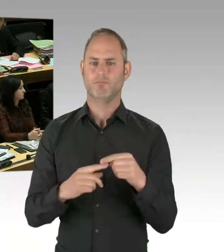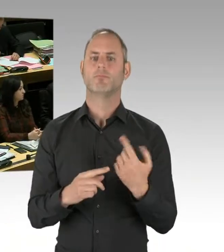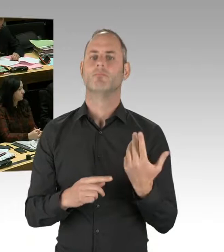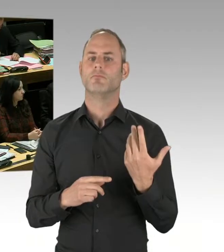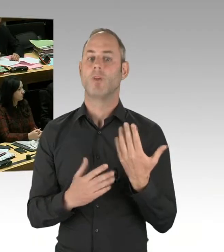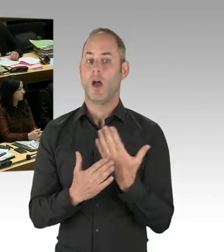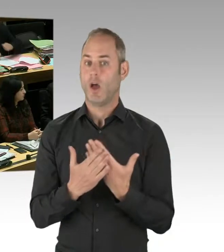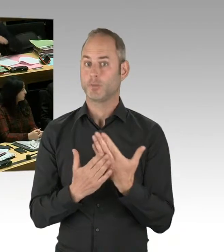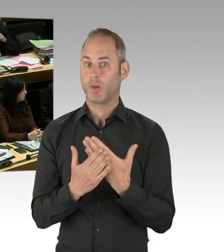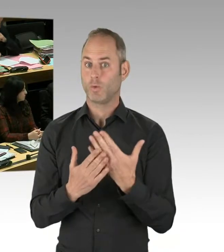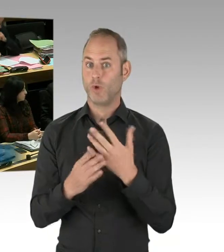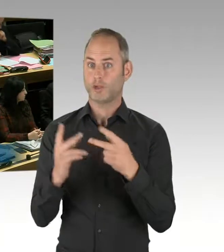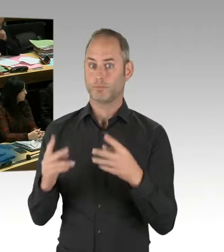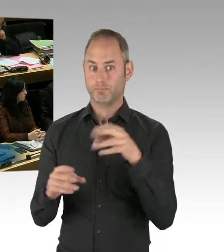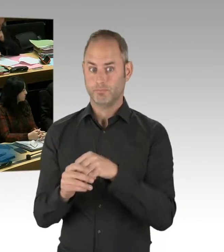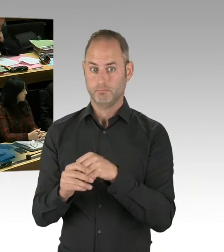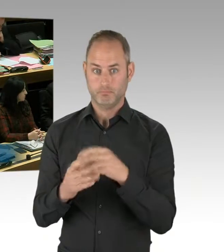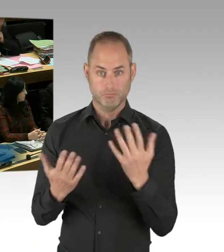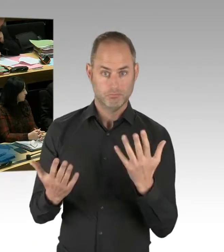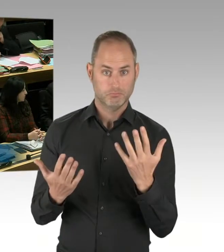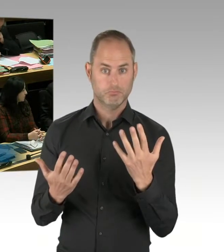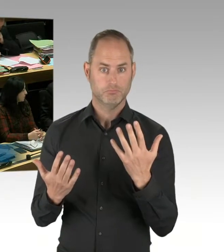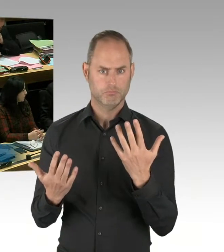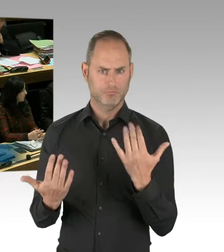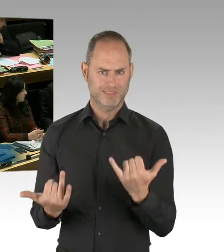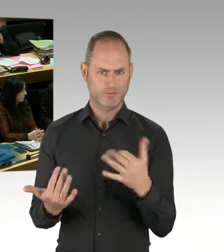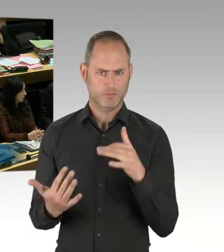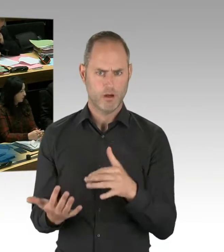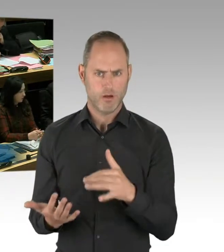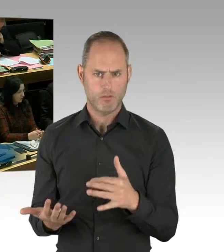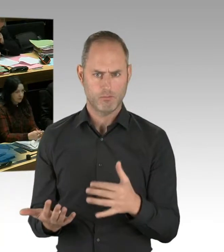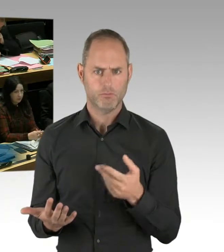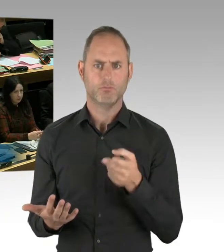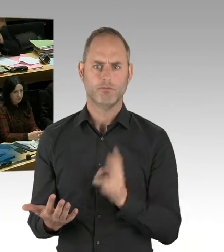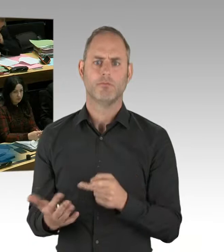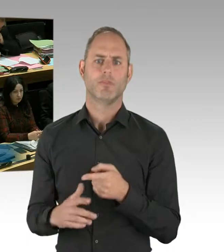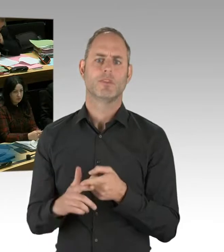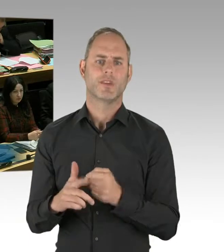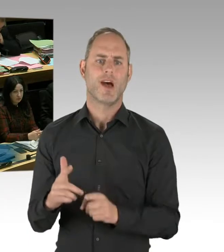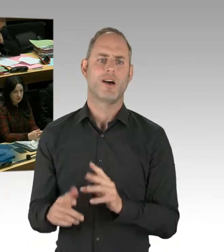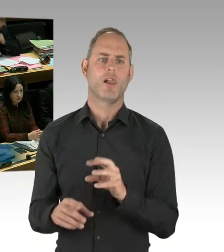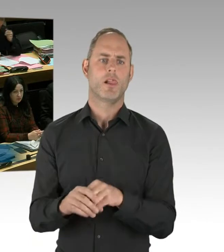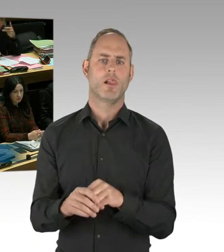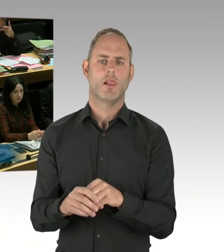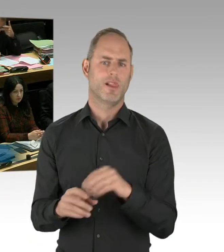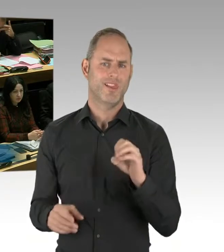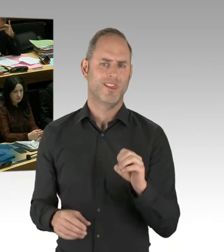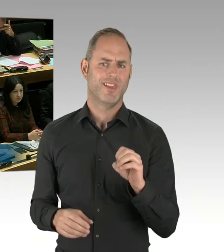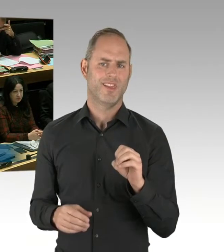in zwei Abschnitten der Polizei durchgeführt. In Mitte und in Kreuzberg. Und diesem Probebetrieb vorausgegangen